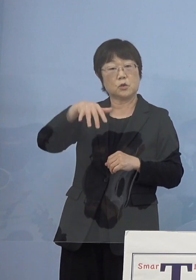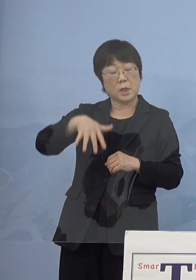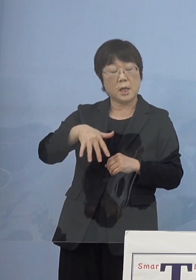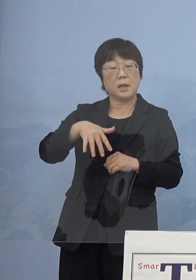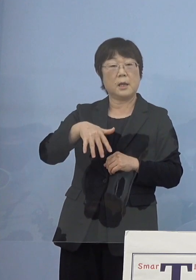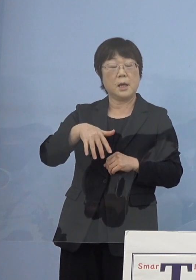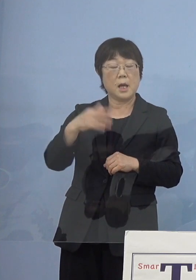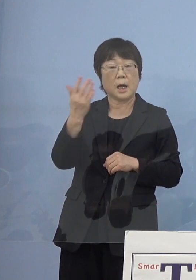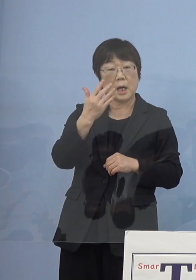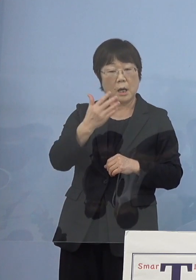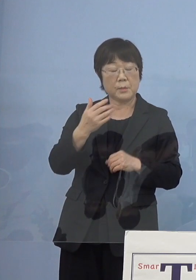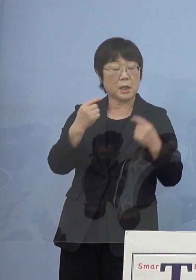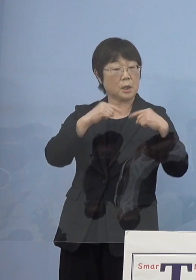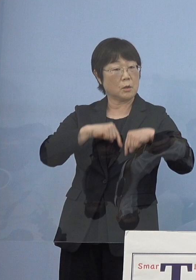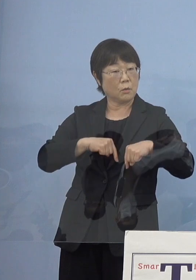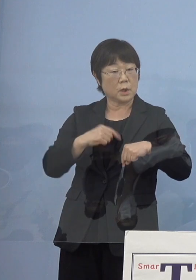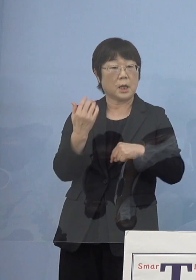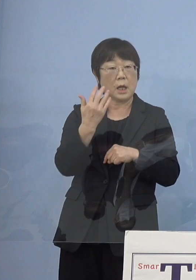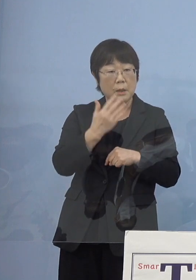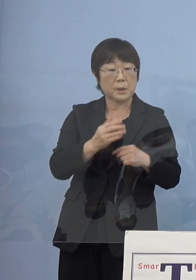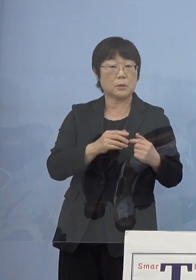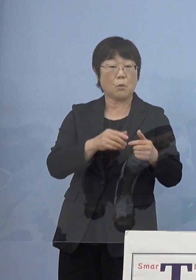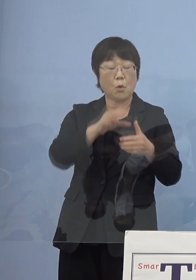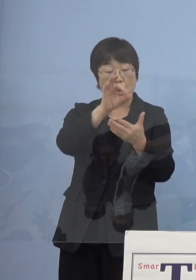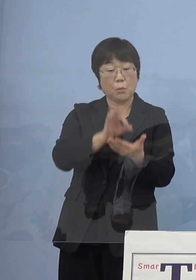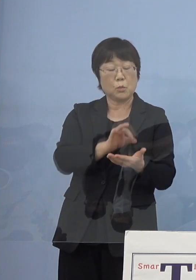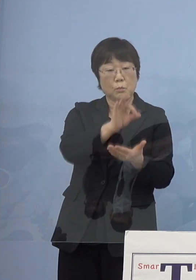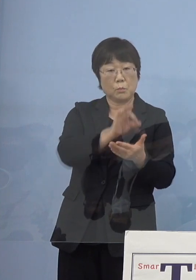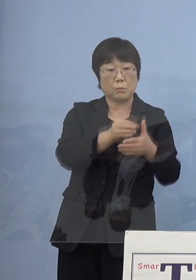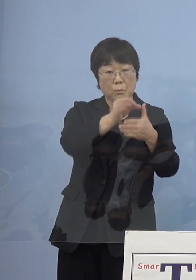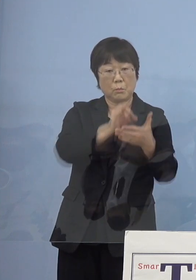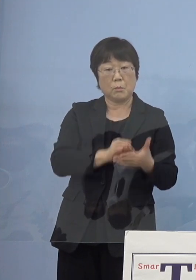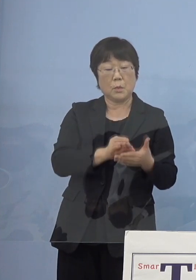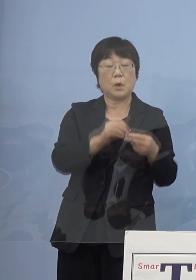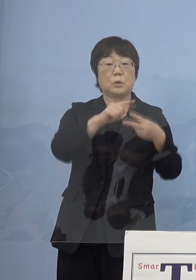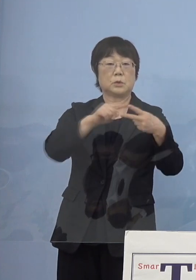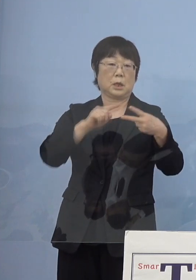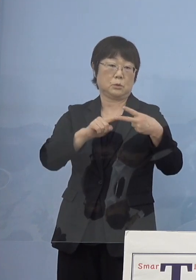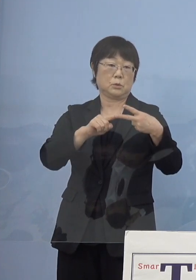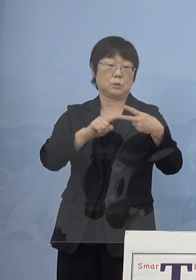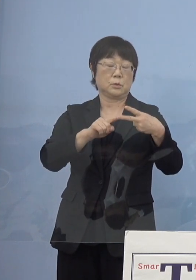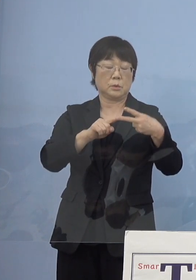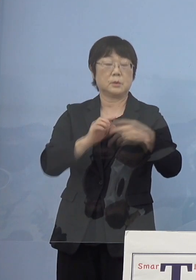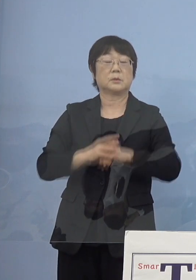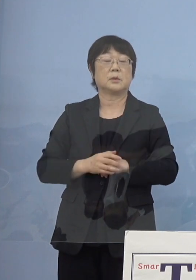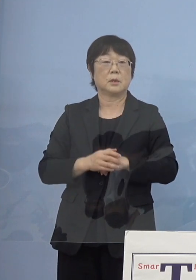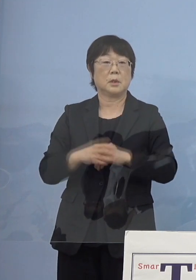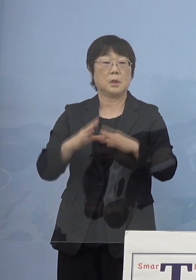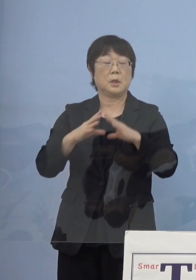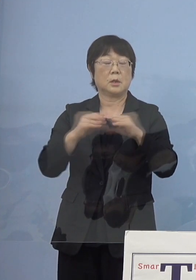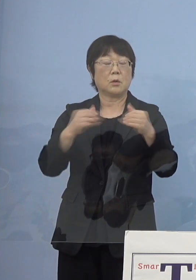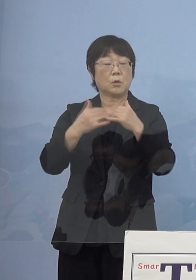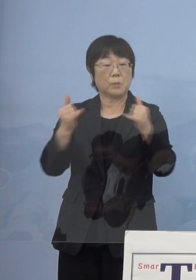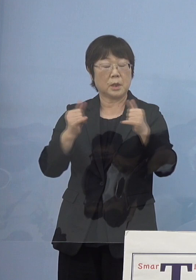これは文語調なんですけれどね、この2作 そしてこれを国民文化祭で上演をし